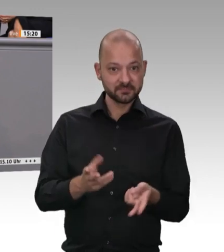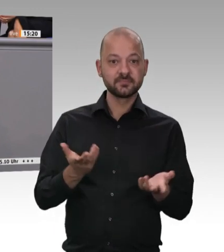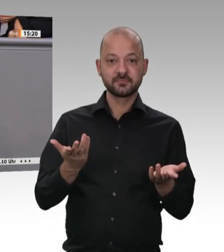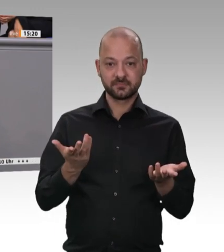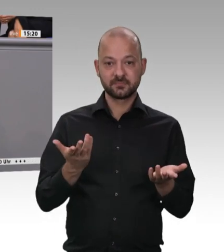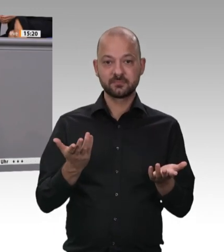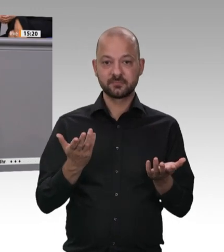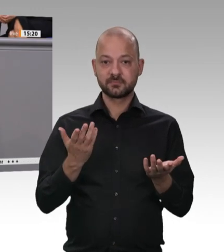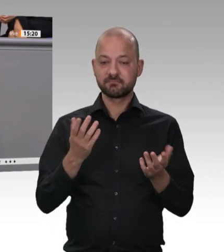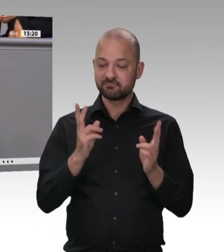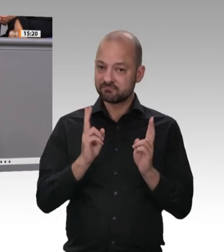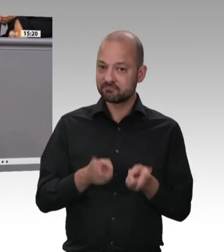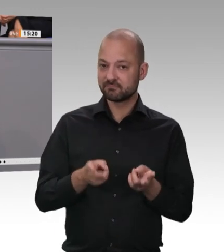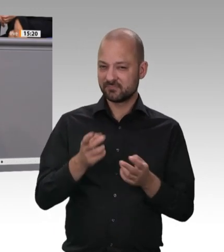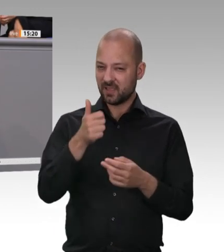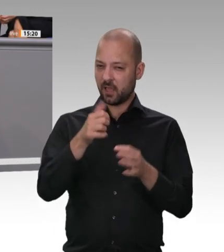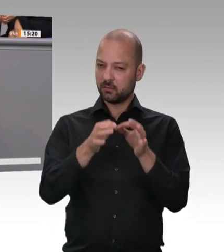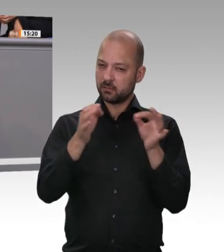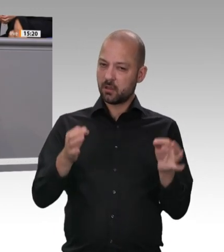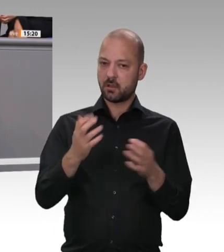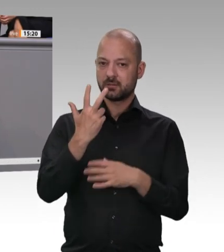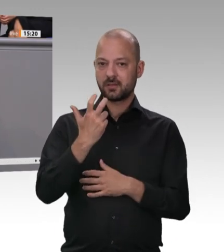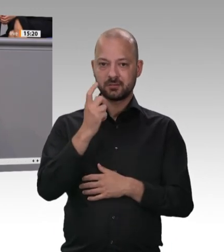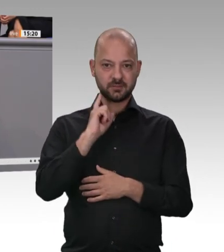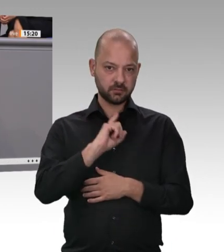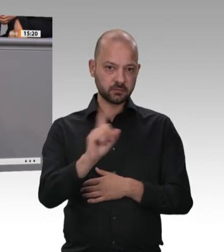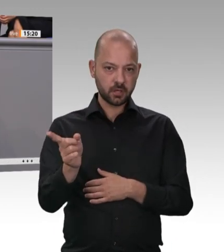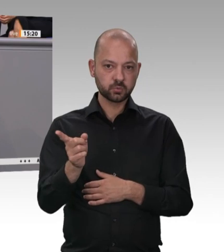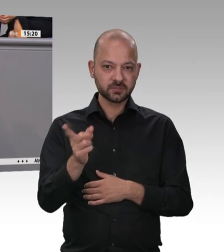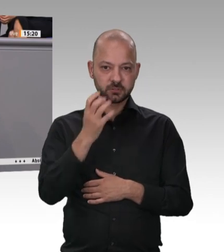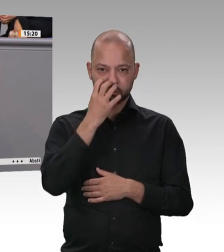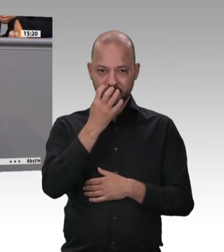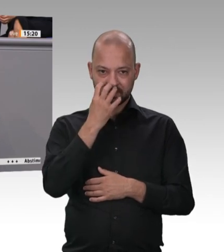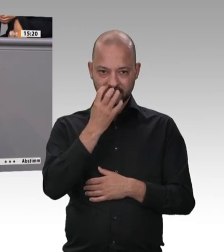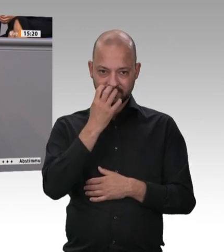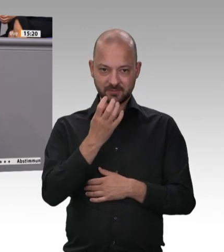und Kollegen. Wir müssen uns schon fragen: Was sind uns denn Mensch und Tier wert?